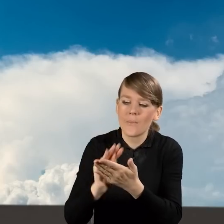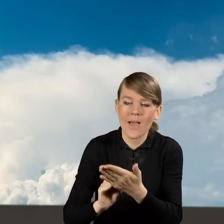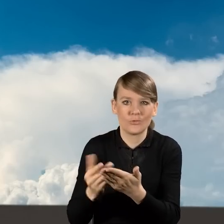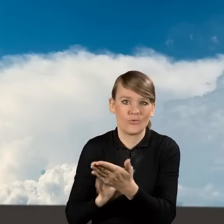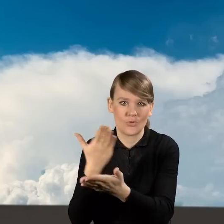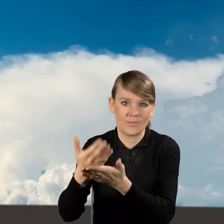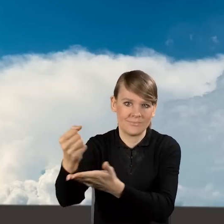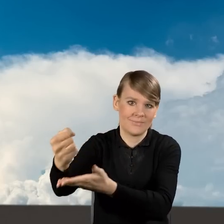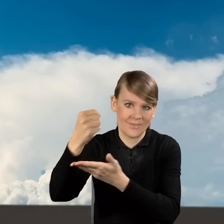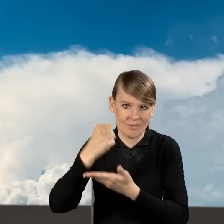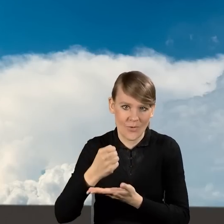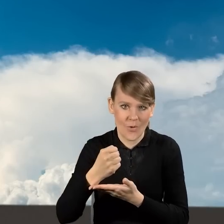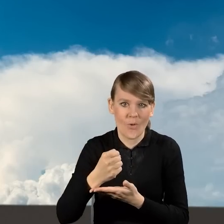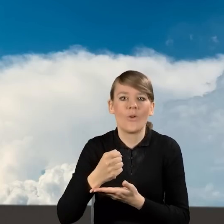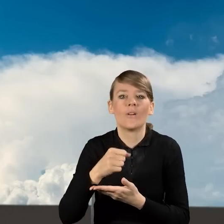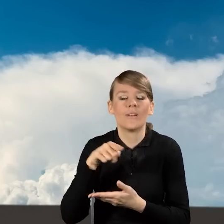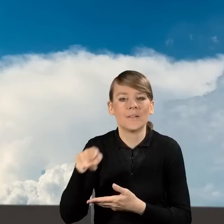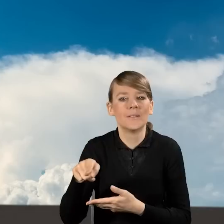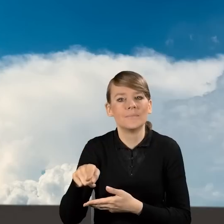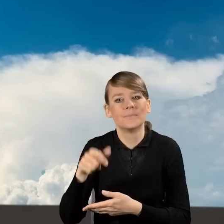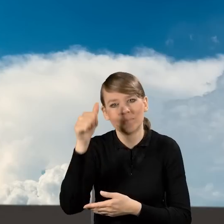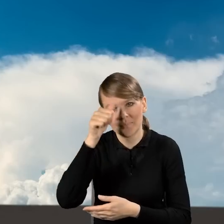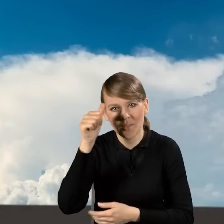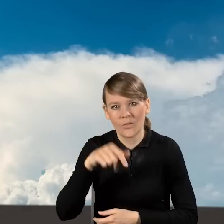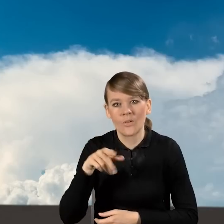na dotację w ścieżce tzw. WFOŚ.